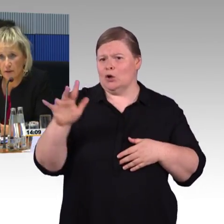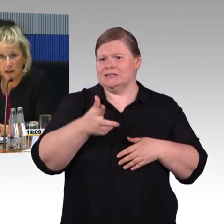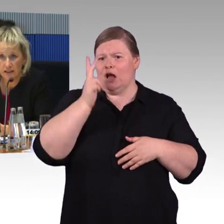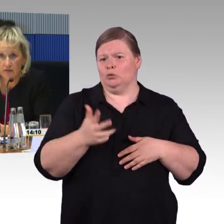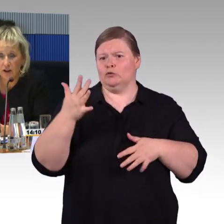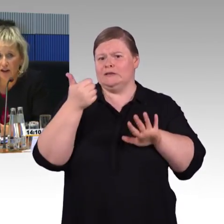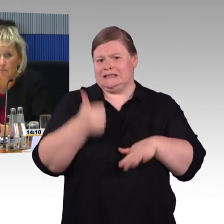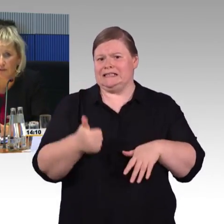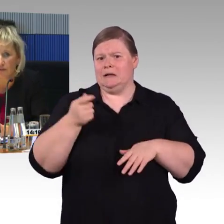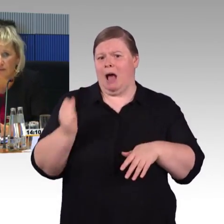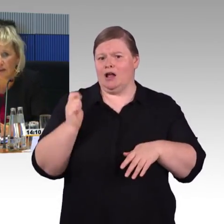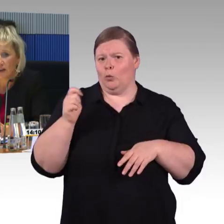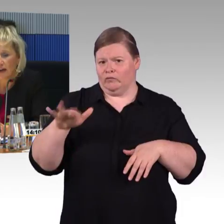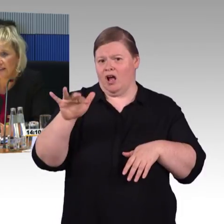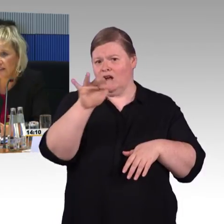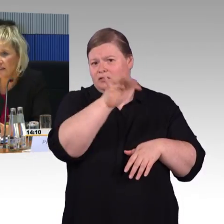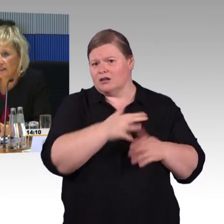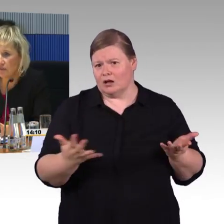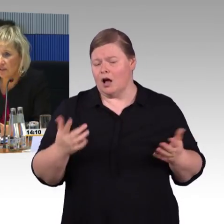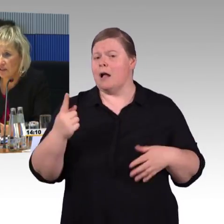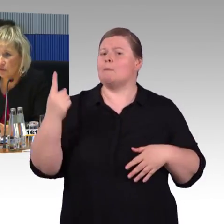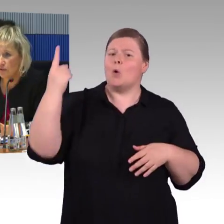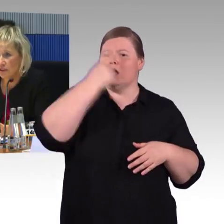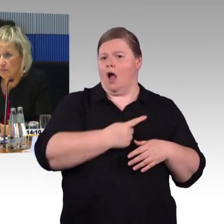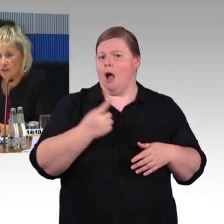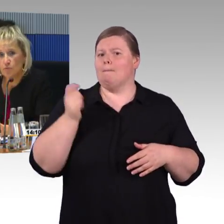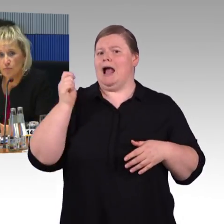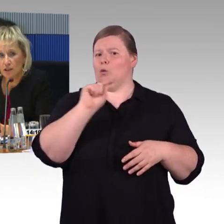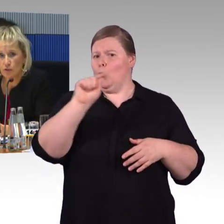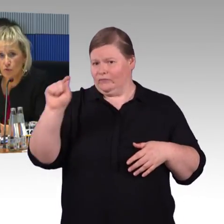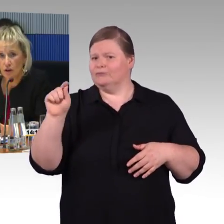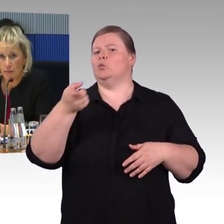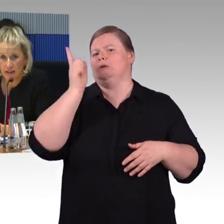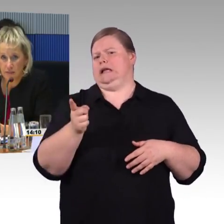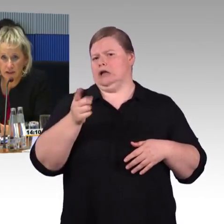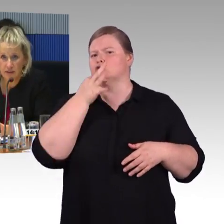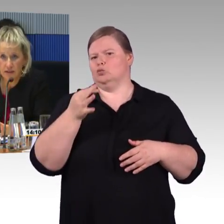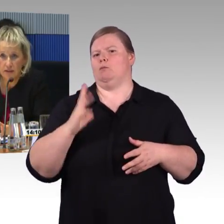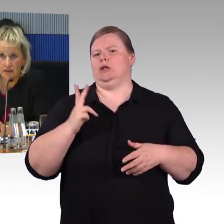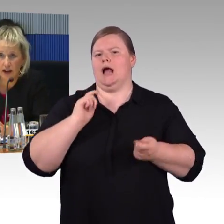was das Thema Barrierefreiheit betrifft. Gerade der ICE 4 wurde mit den Menschen mit Behinderungen gemeinsam entwickelt.